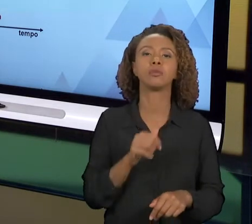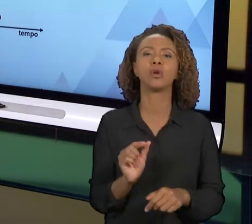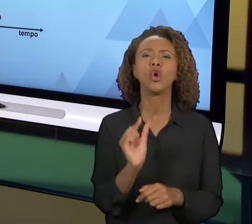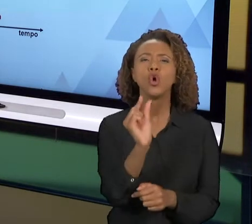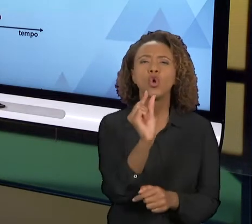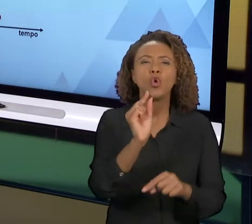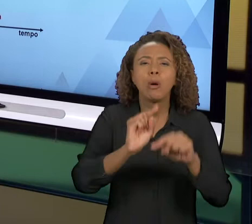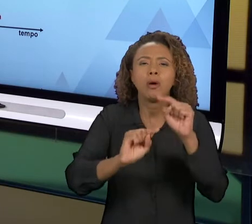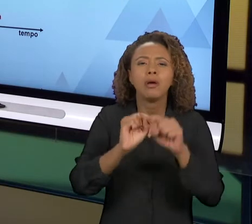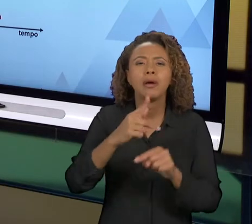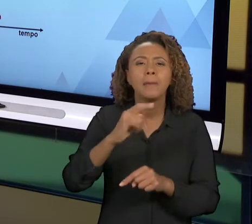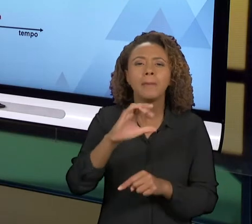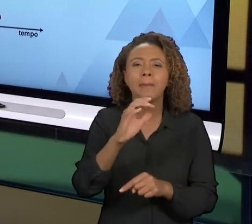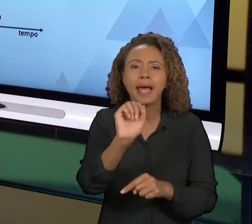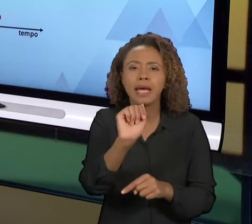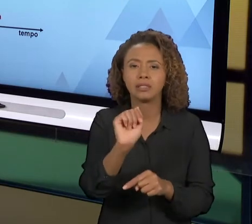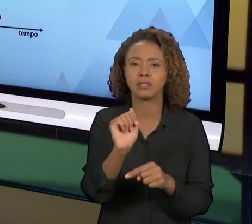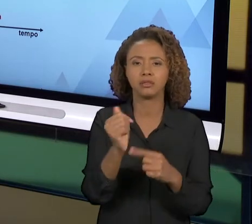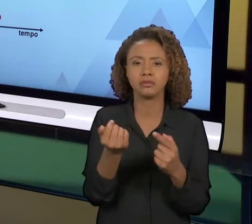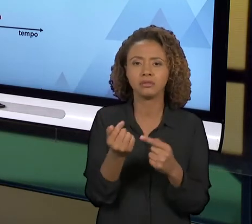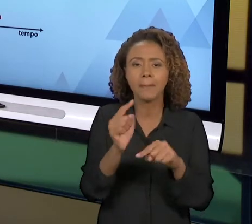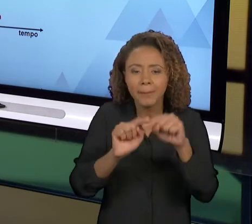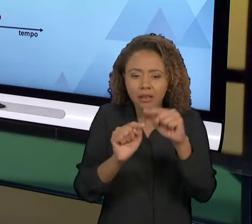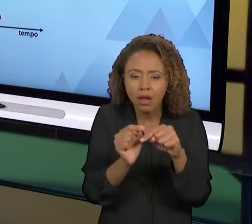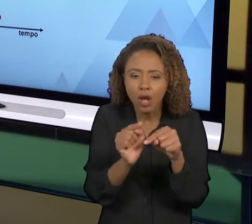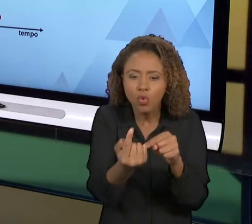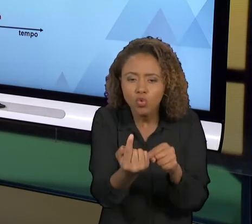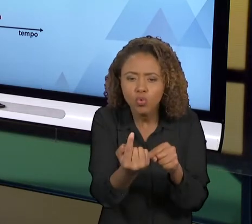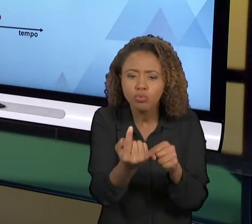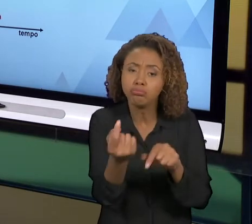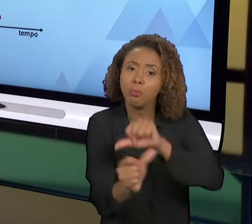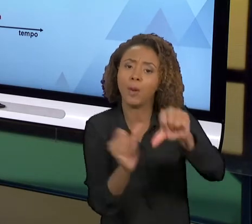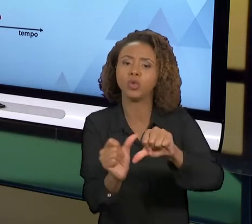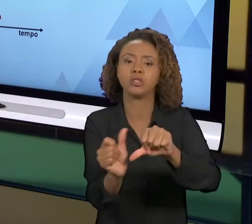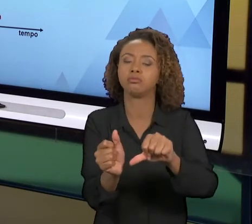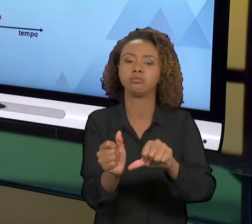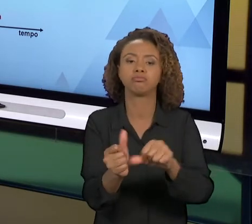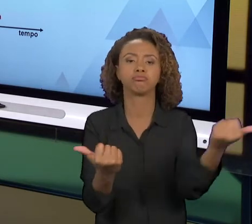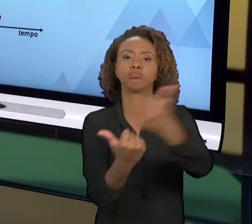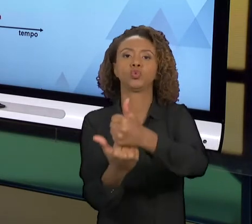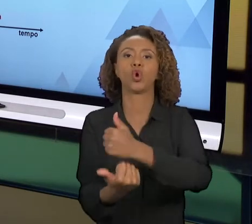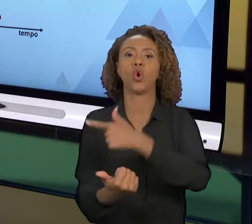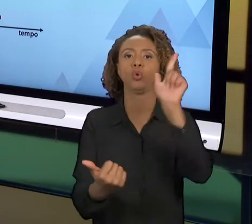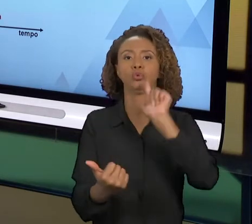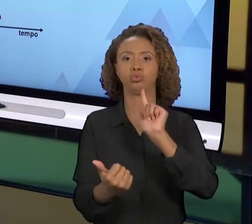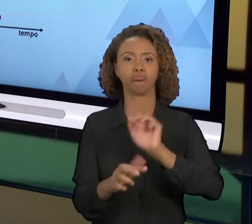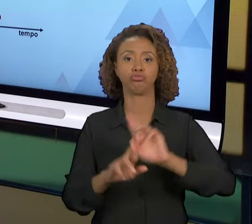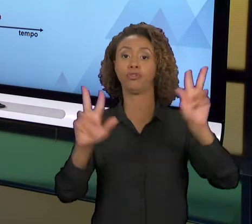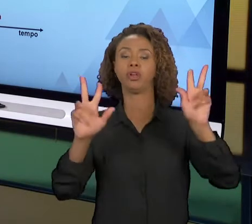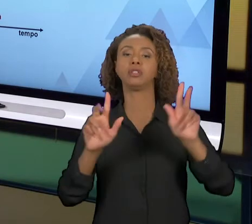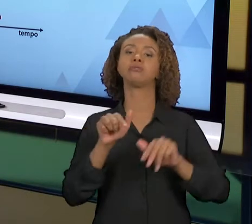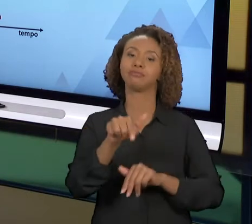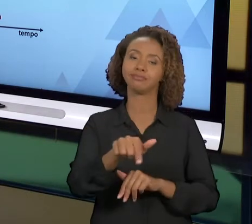TEM OUTRA TECNOLOGIA, USA OUTRO MATERIAL É UMA ESPÉCIE DE ENGENHARIA, "AH, OK", NÃO É O IDEAL,